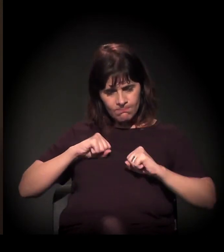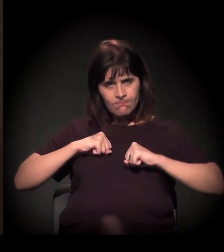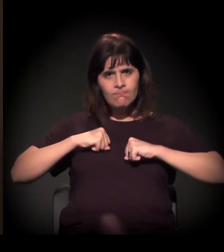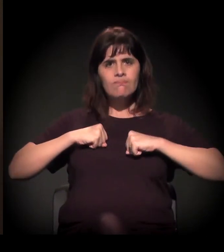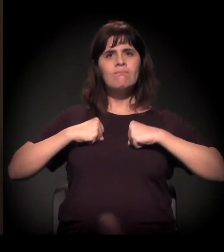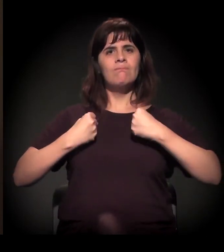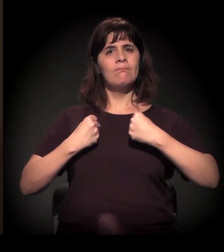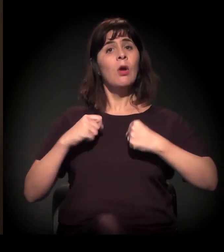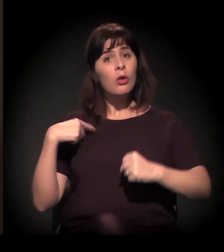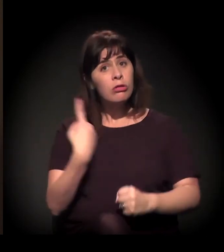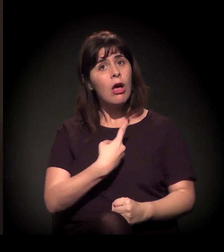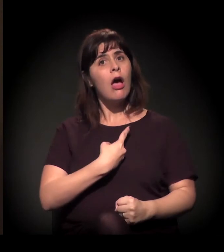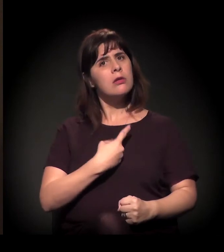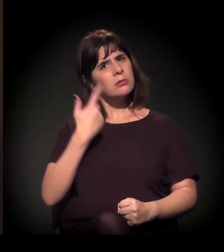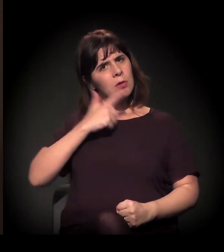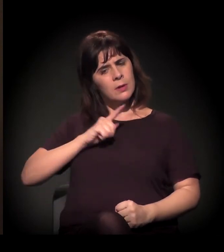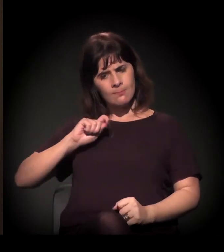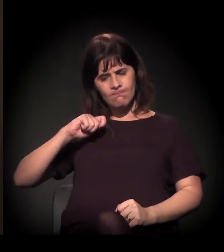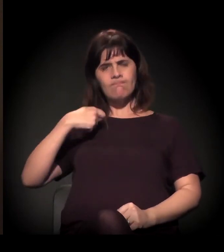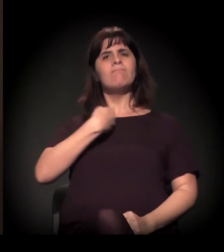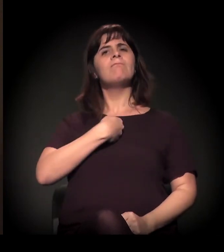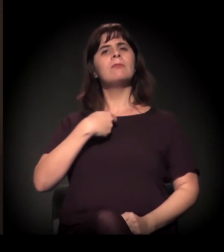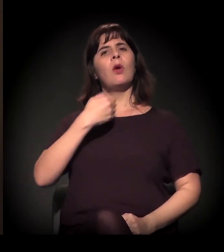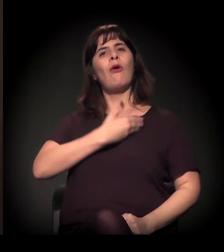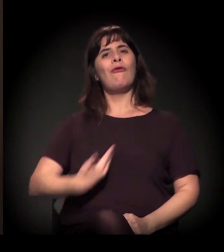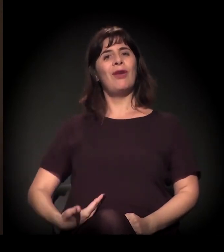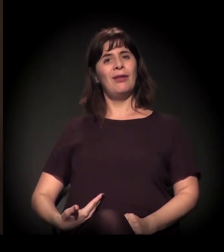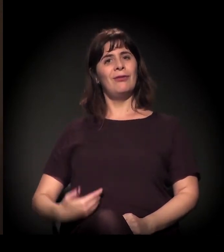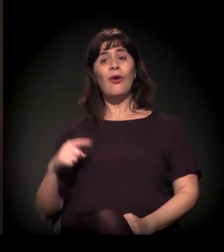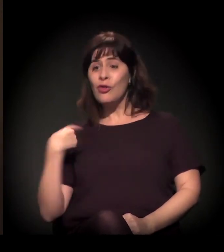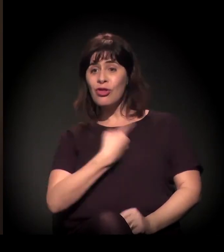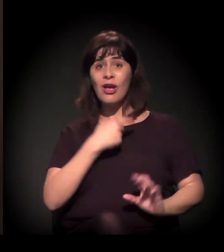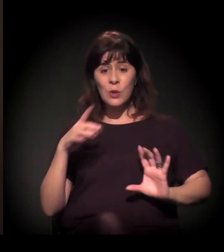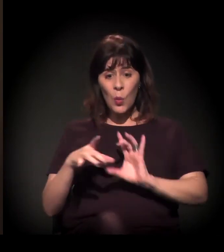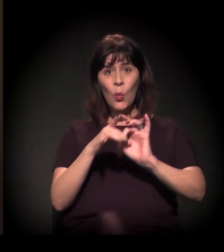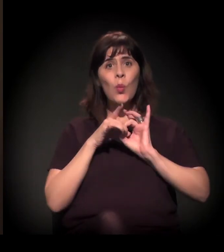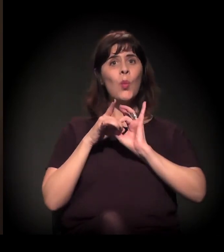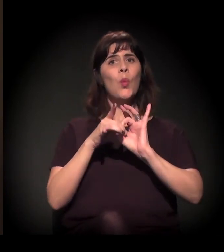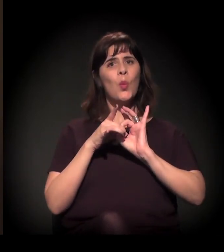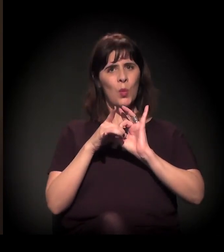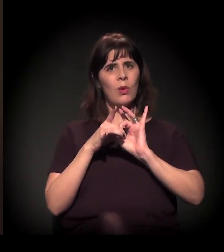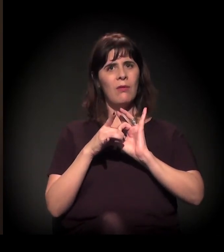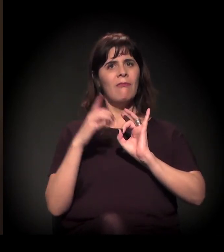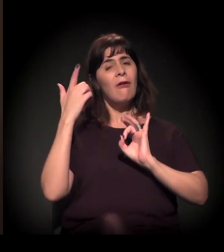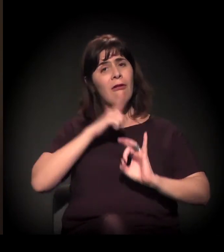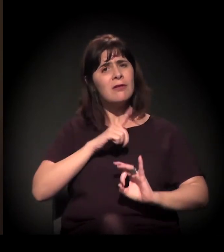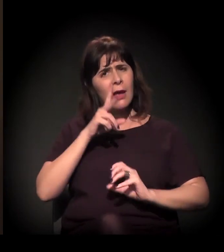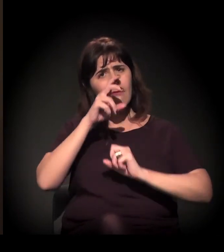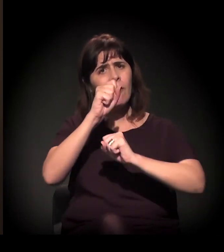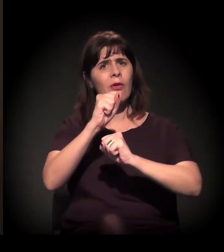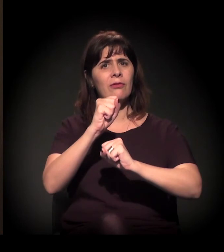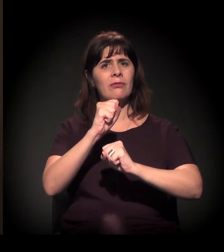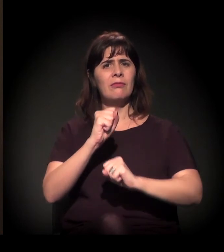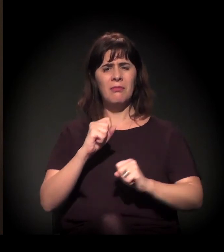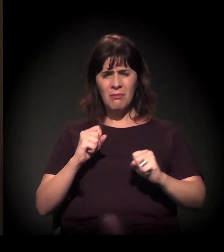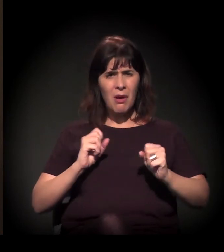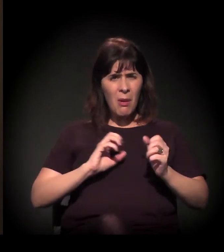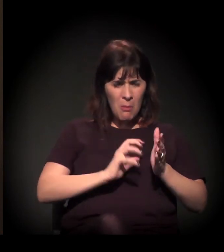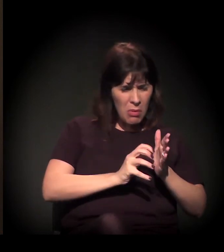quando a sociedade se mobiliza, nós somos a união e nós fazemos a força. Político é só político, é só uma marca,